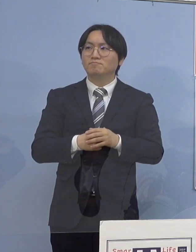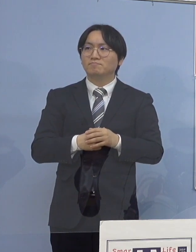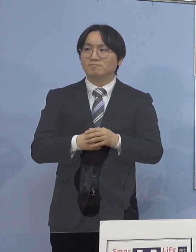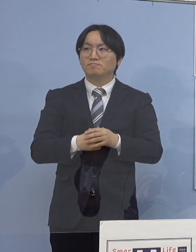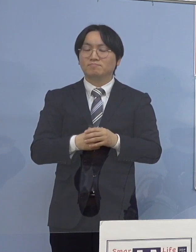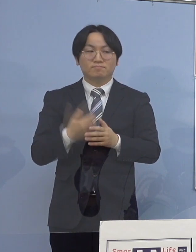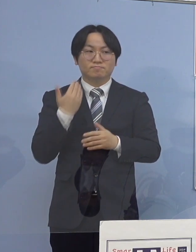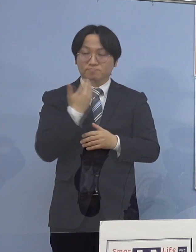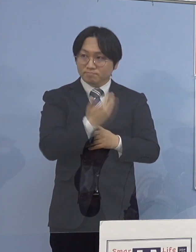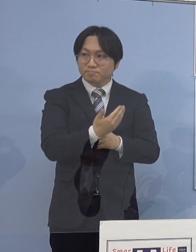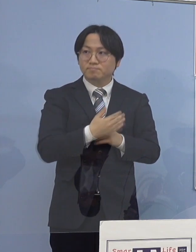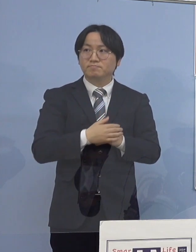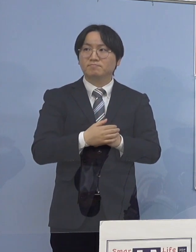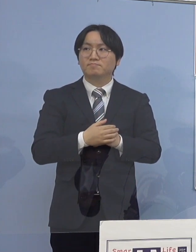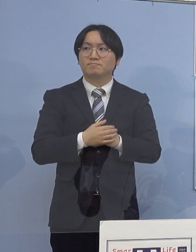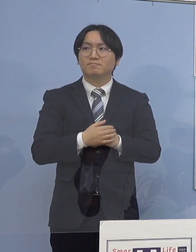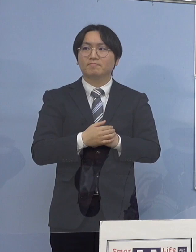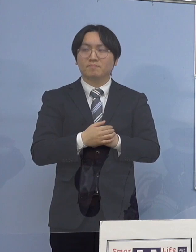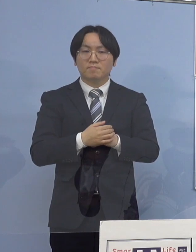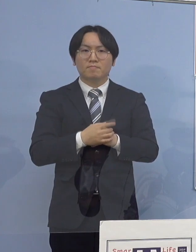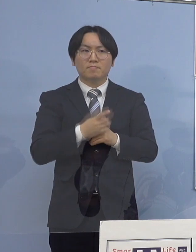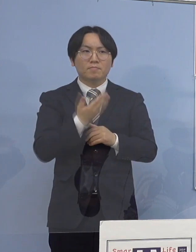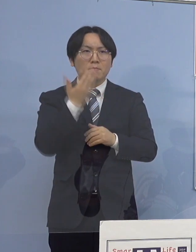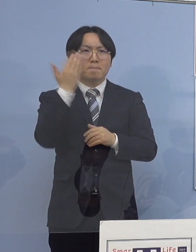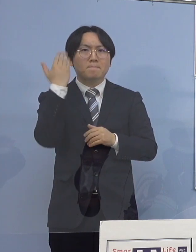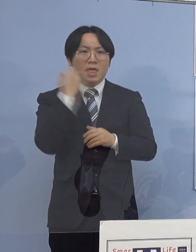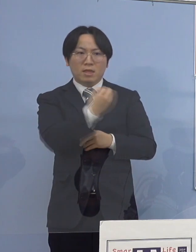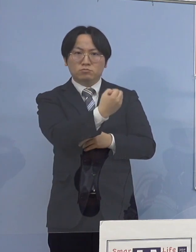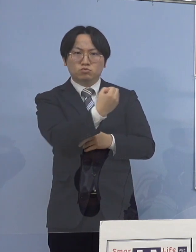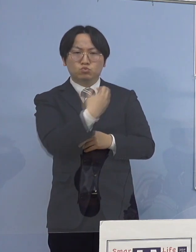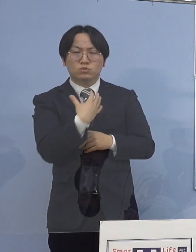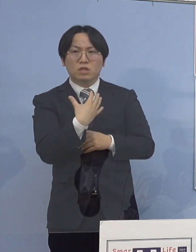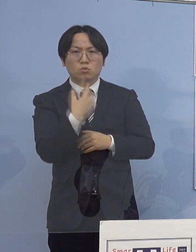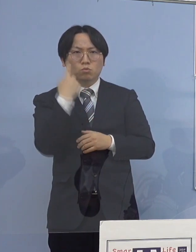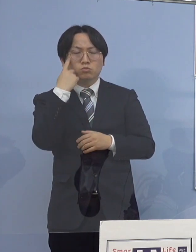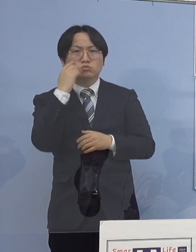以前にも知事おっしゃられていたんですが